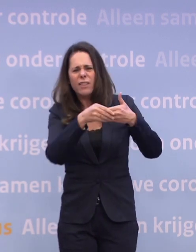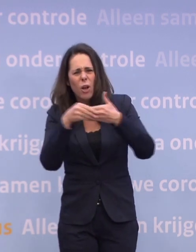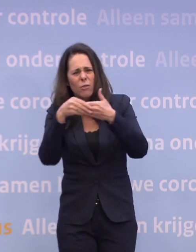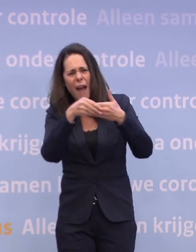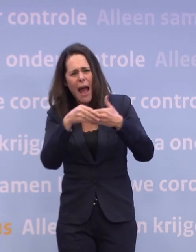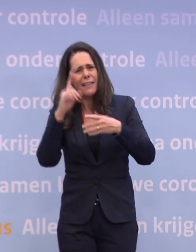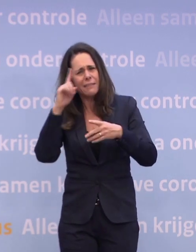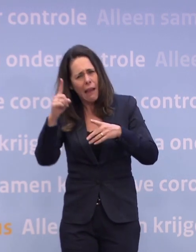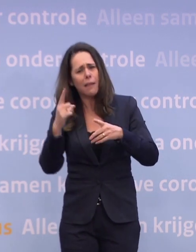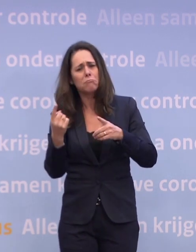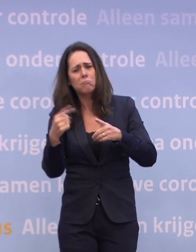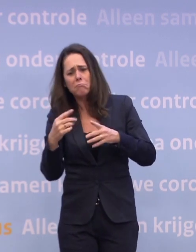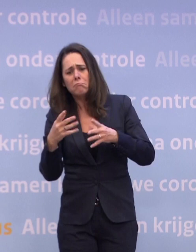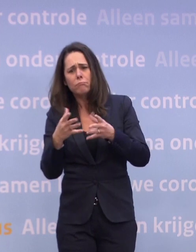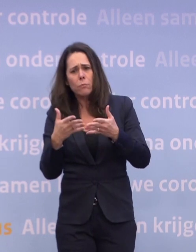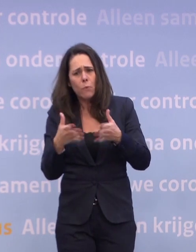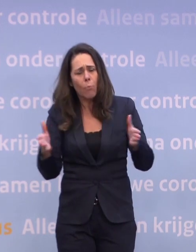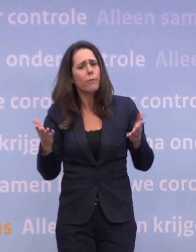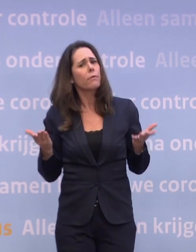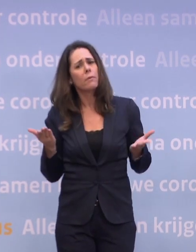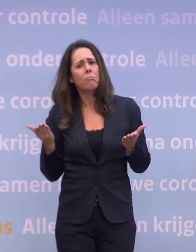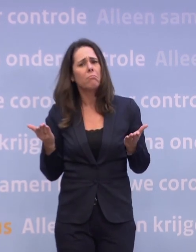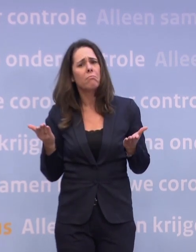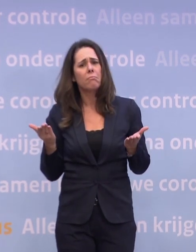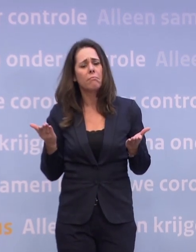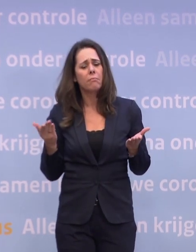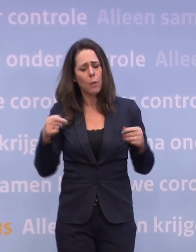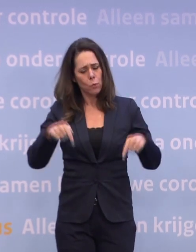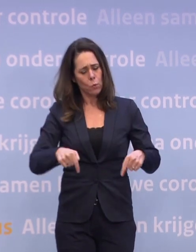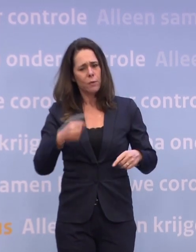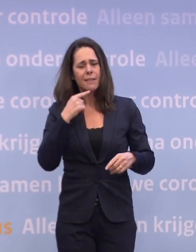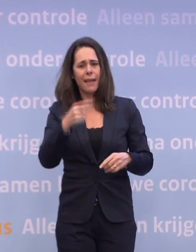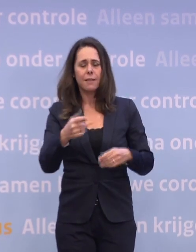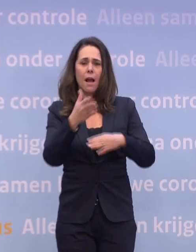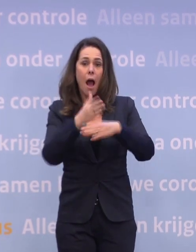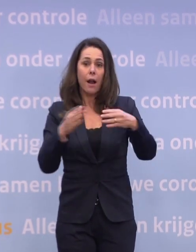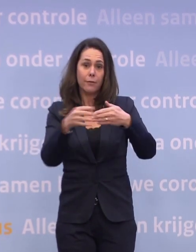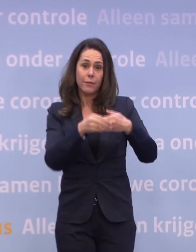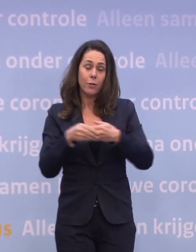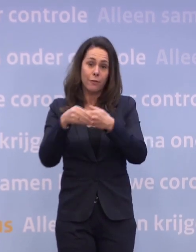U zei toen dat het, zoals het er nu voor staat... ...half januari we waarschijnlijk niet op het versoepelingsniveau...